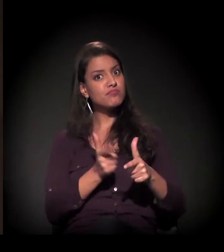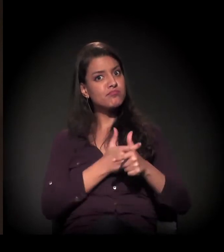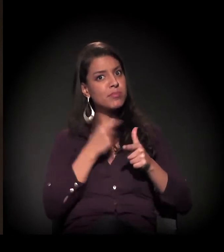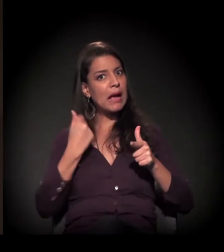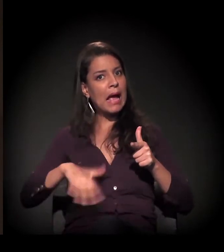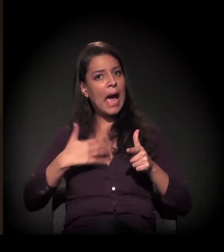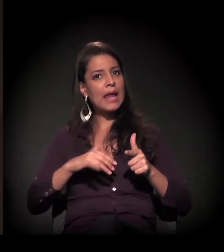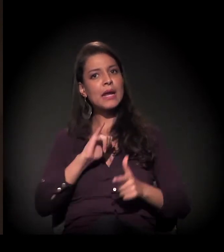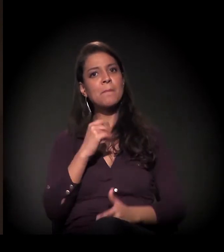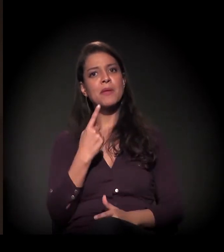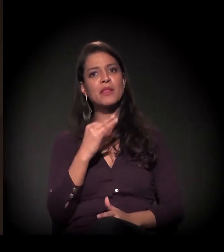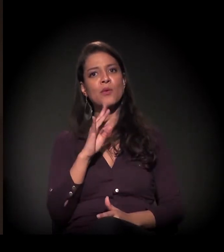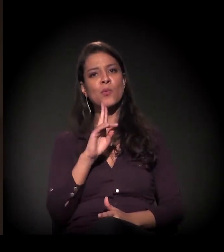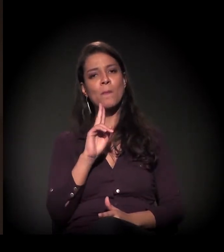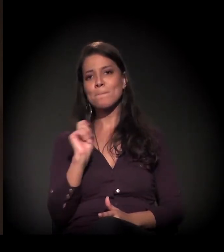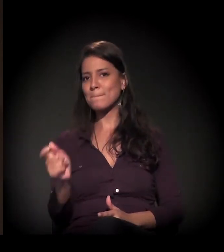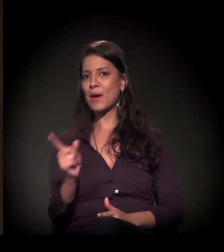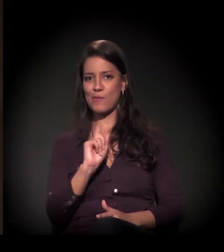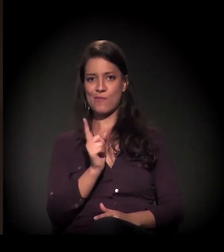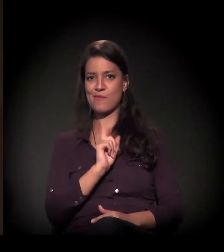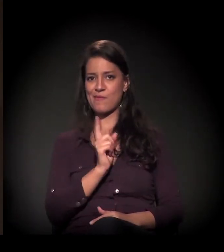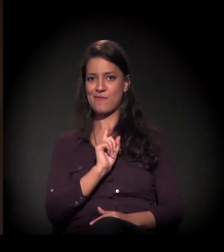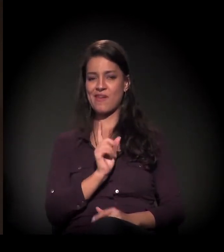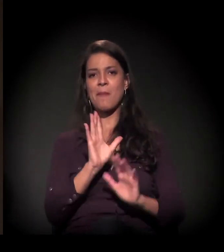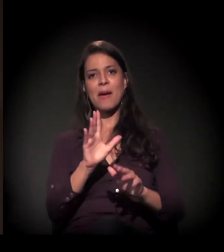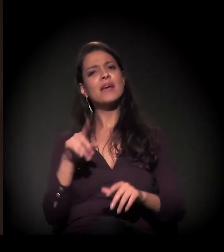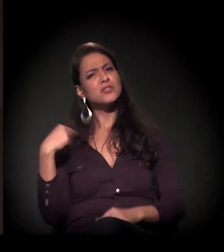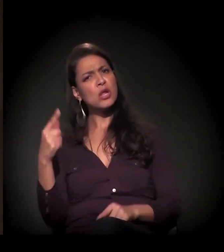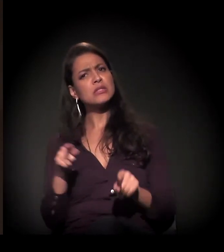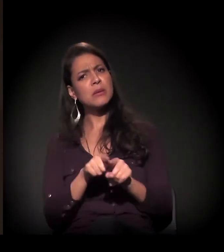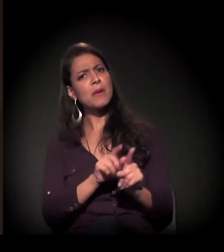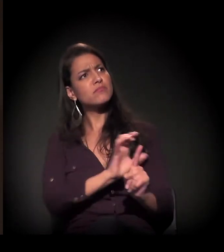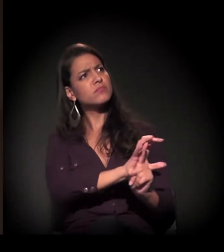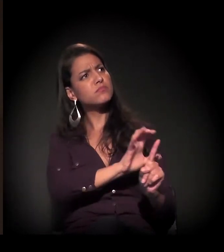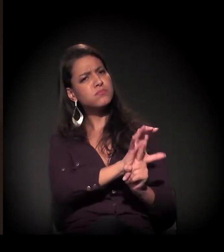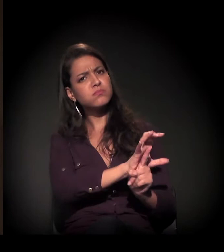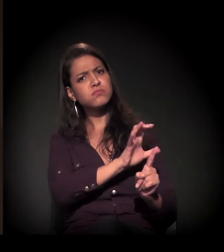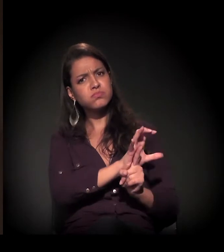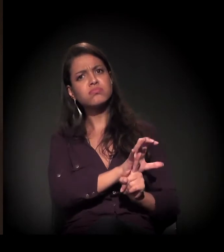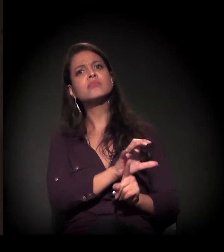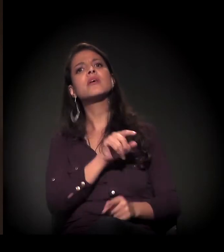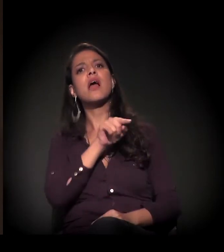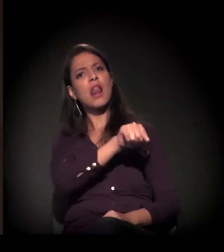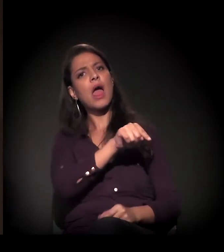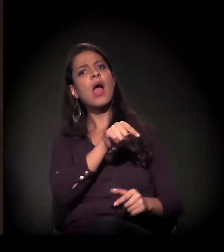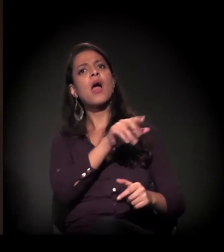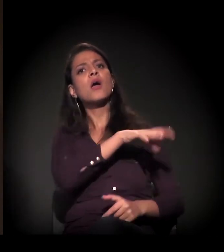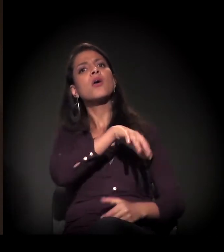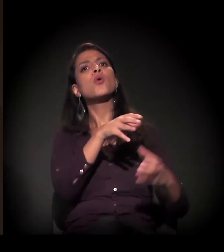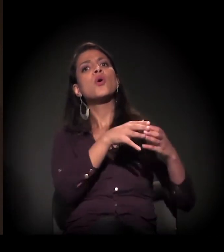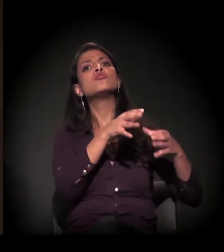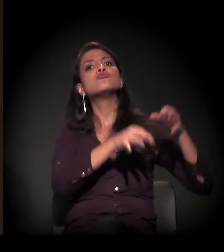Mas a gente está nesse processo também de pressão e de atuação no judiciário,